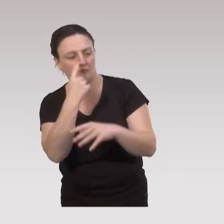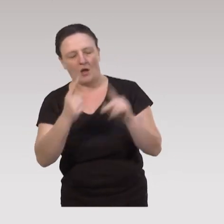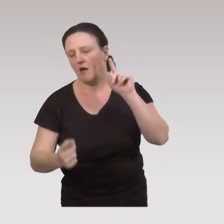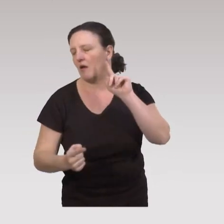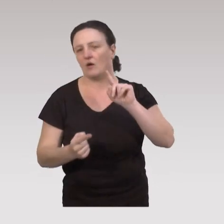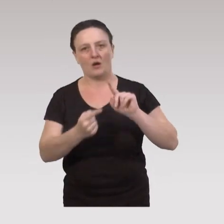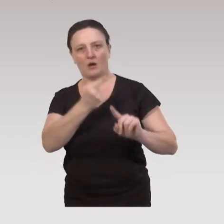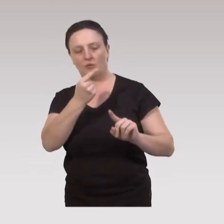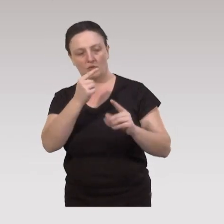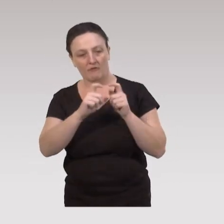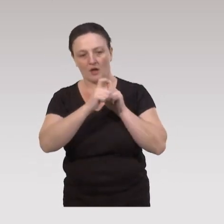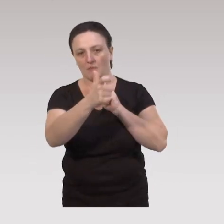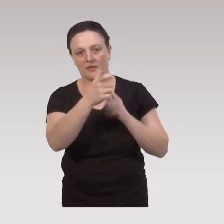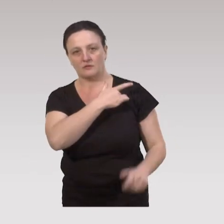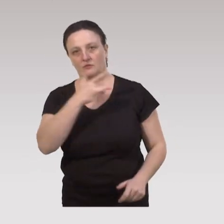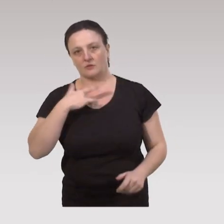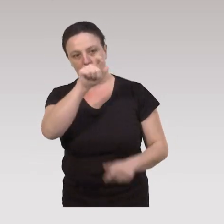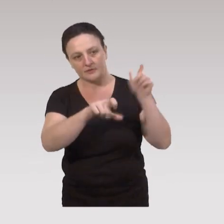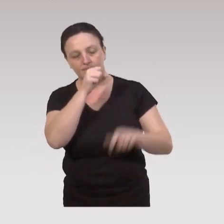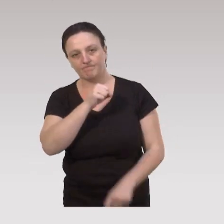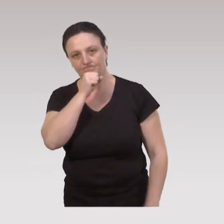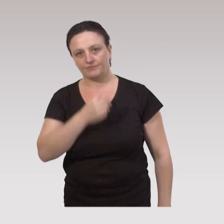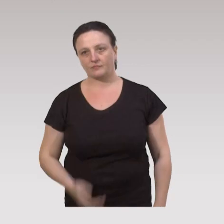a un impact très important sur la santé des aînés.